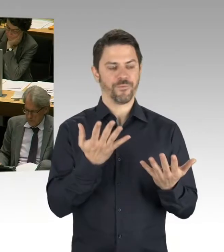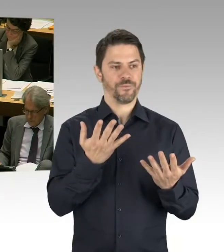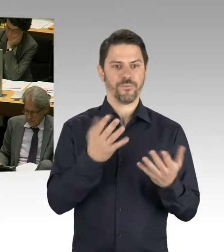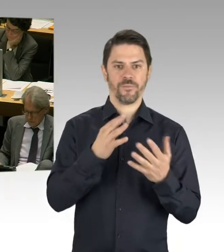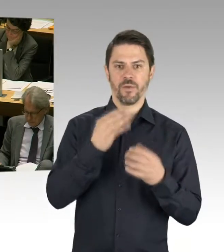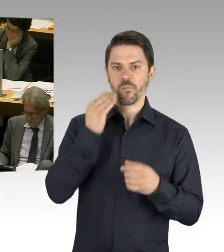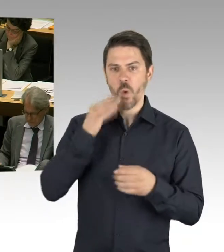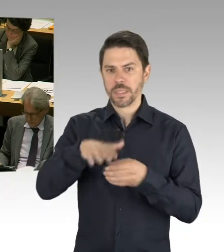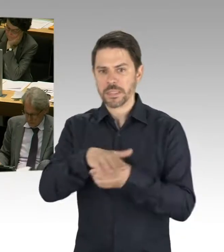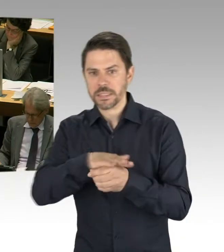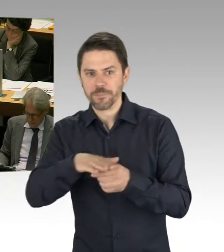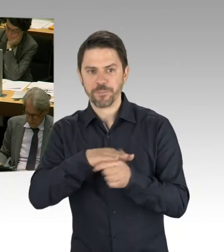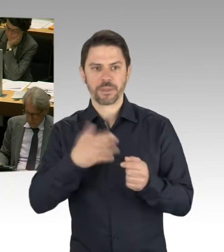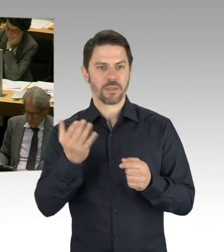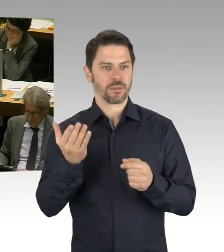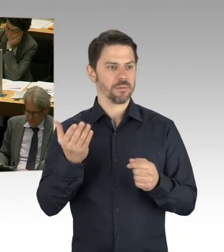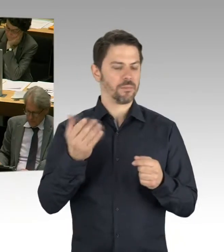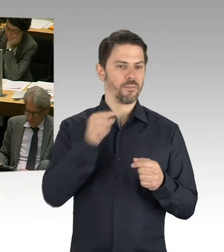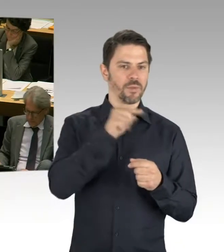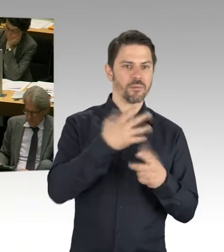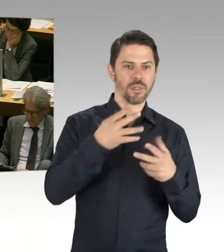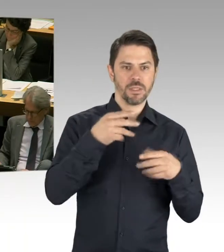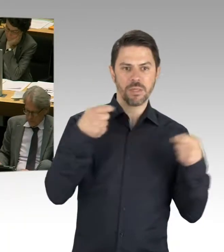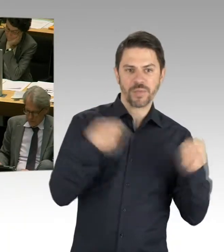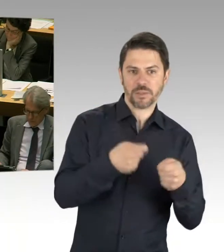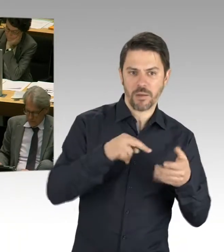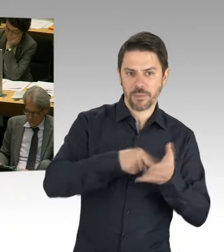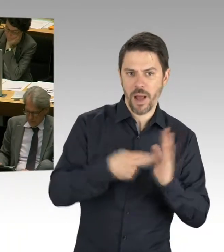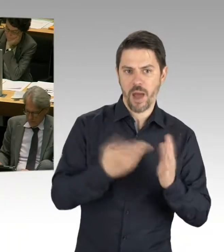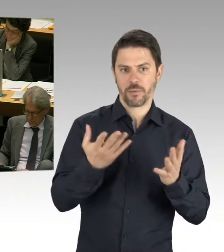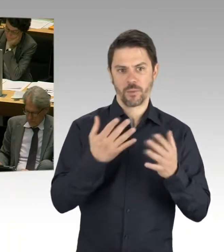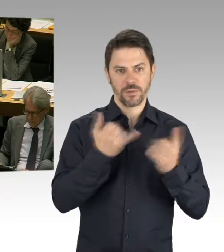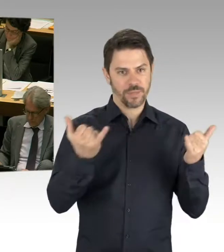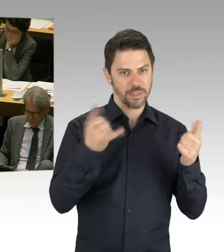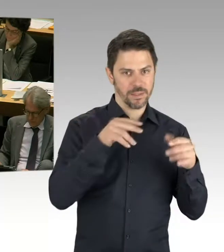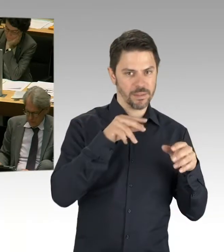weil die Bezirke sind ja eigentlich zuständig für Sanierung und Bau und so weiter, uns zusammen getan haben und gesagt haben,